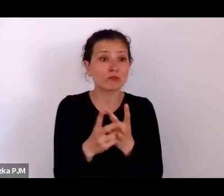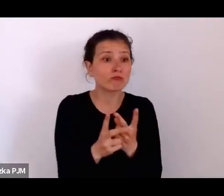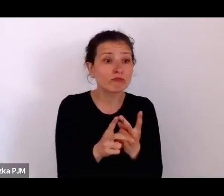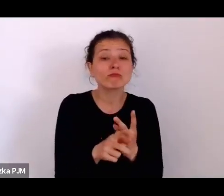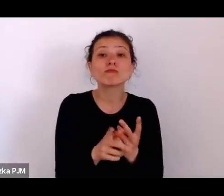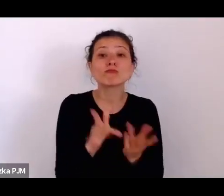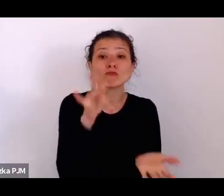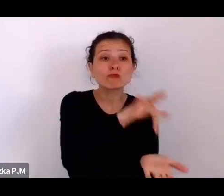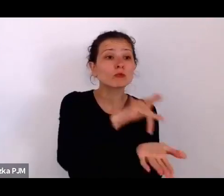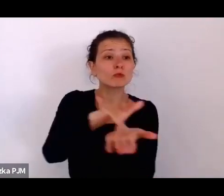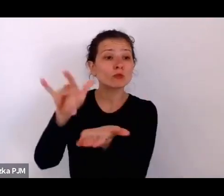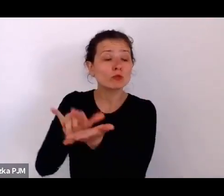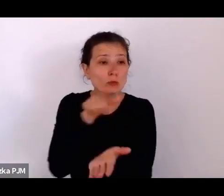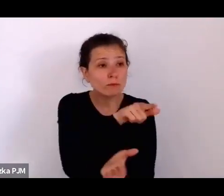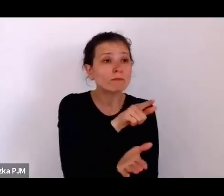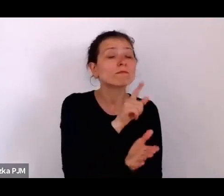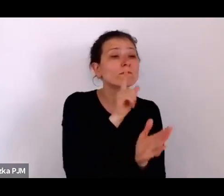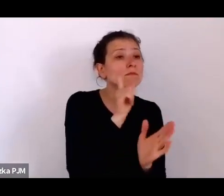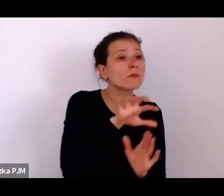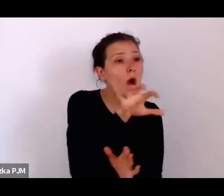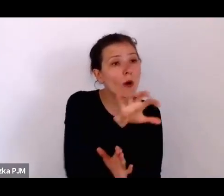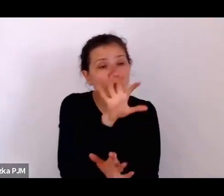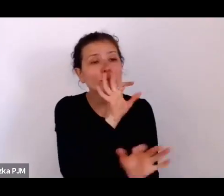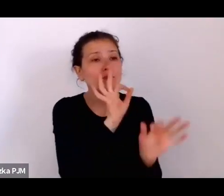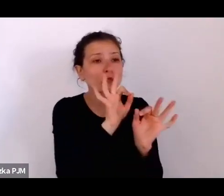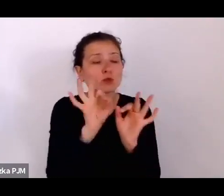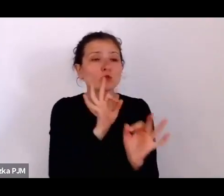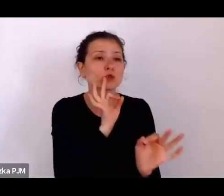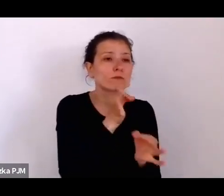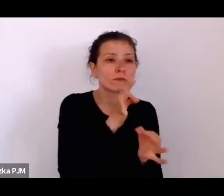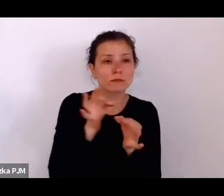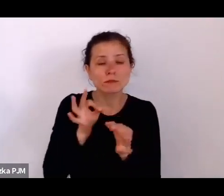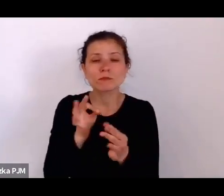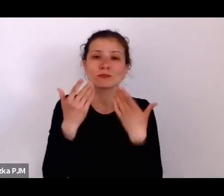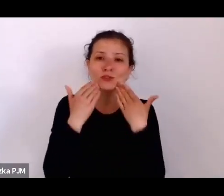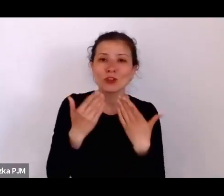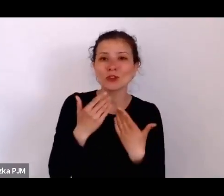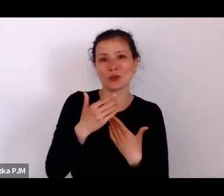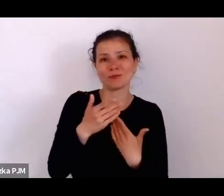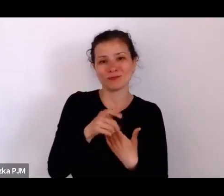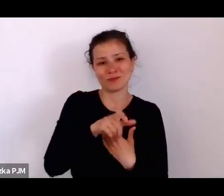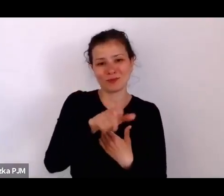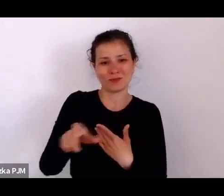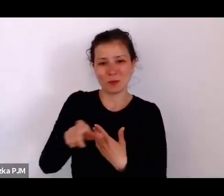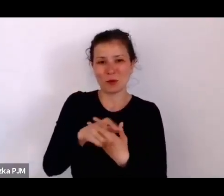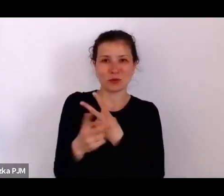no trochę podglądać tamtą rzeczywistość, a z drugiej strony, że reportaże też